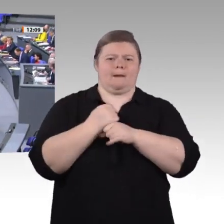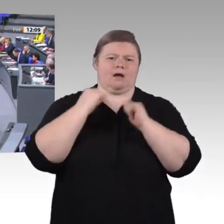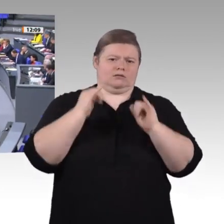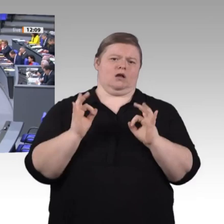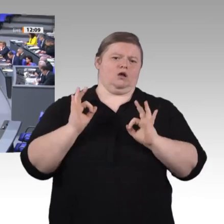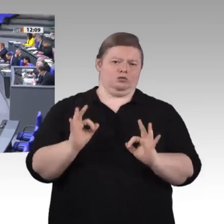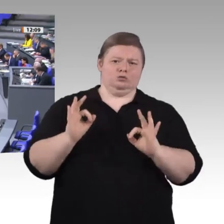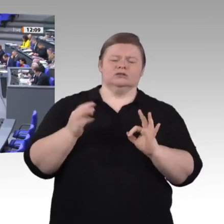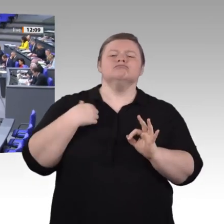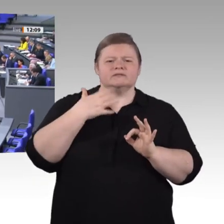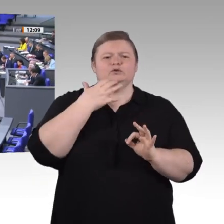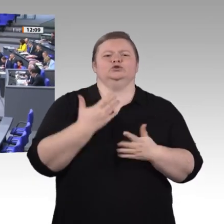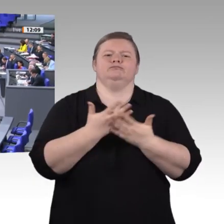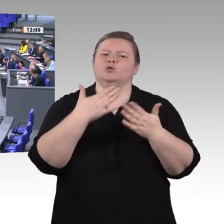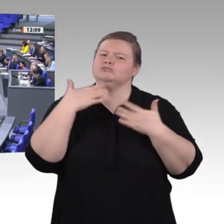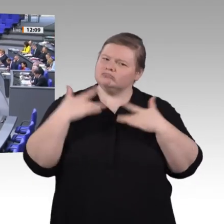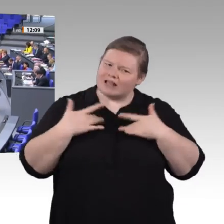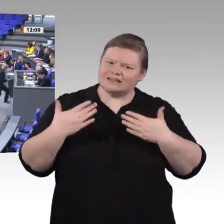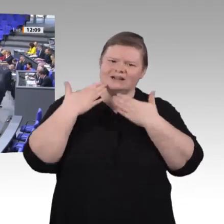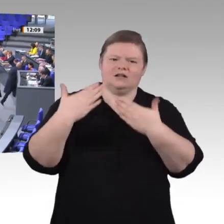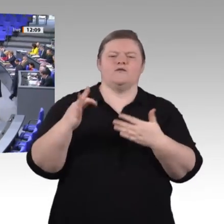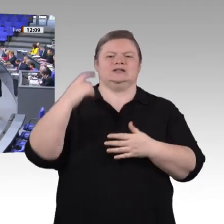Herr Präsident! Liebe Kolleginnen und Kollegen! Meine Damen und Herren!